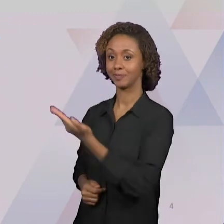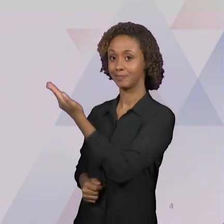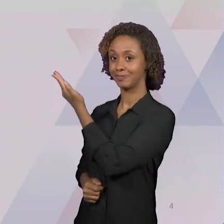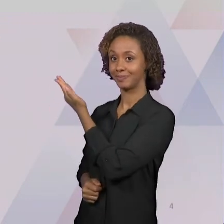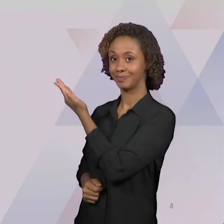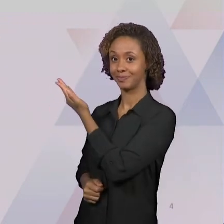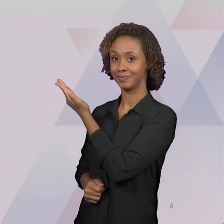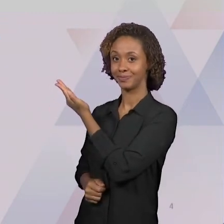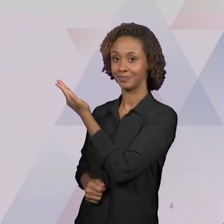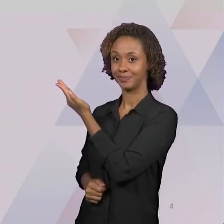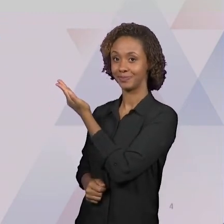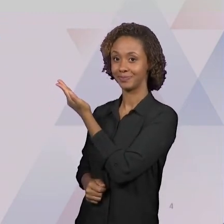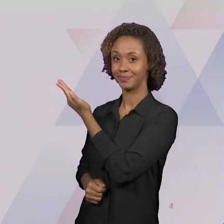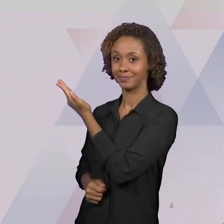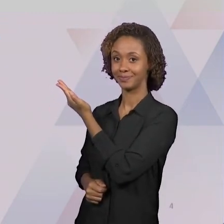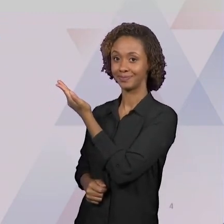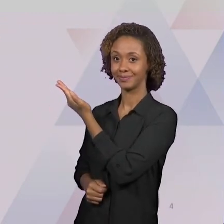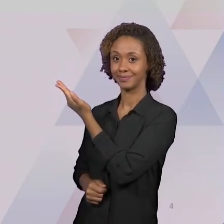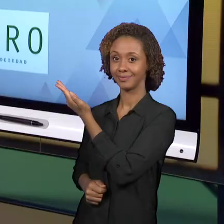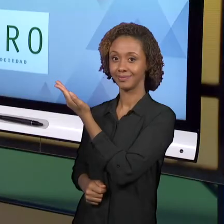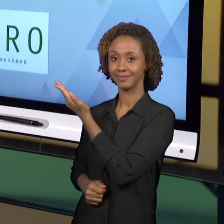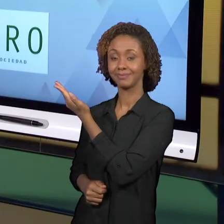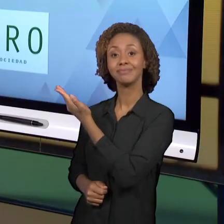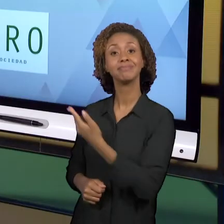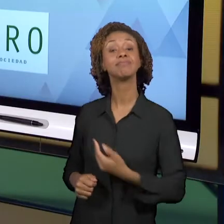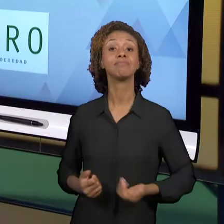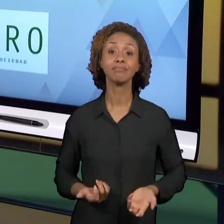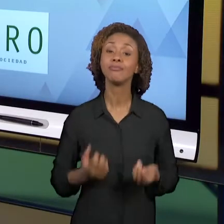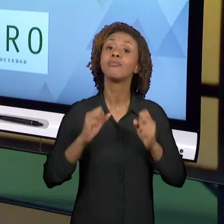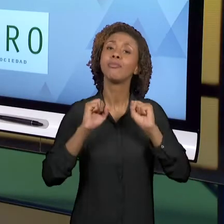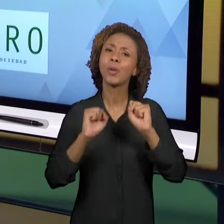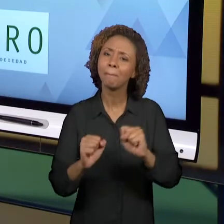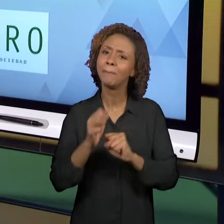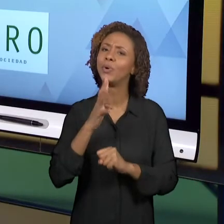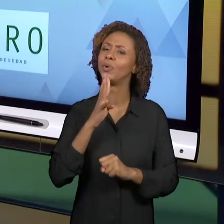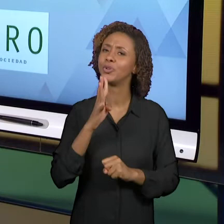CONHECER UM POUCO DO QUE ESTÁ SENDO PRODUZIDO NA